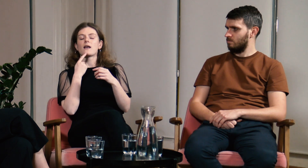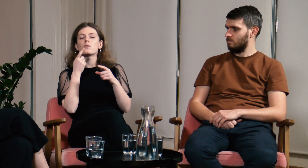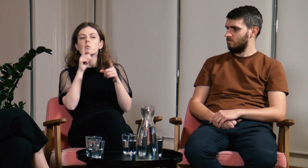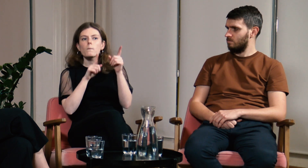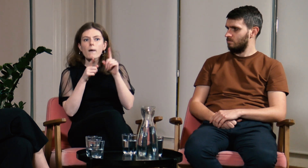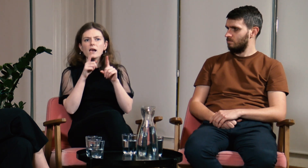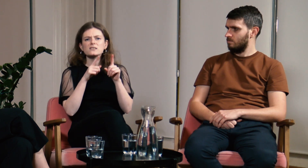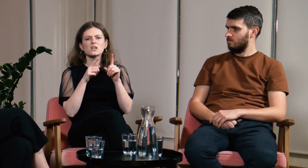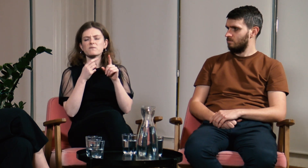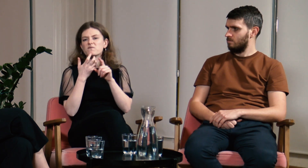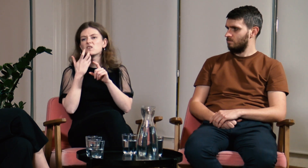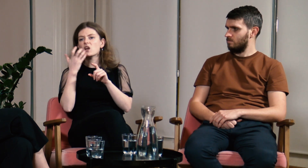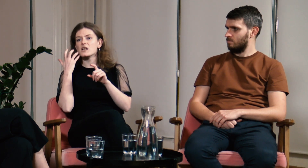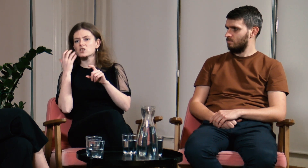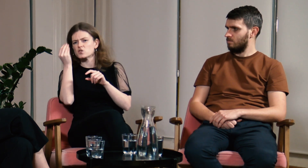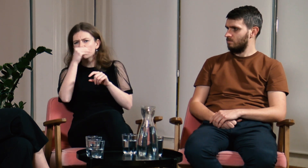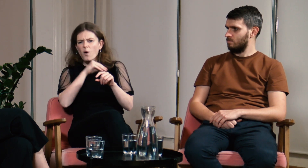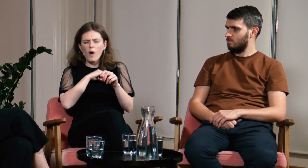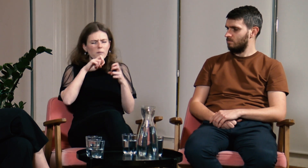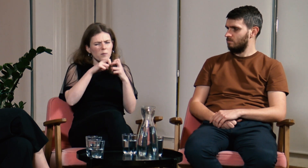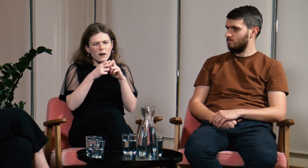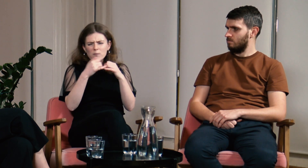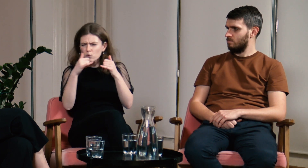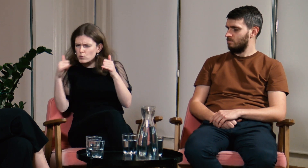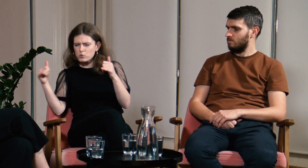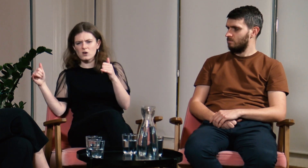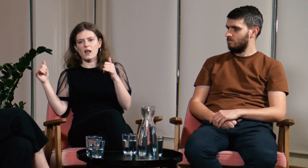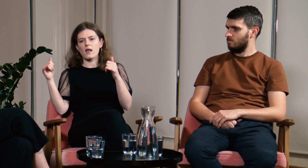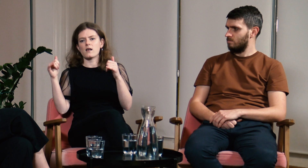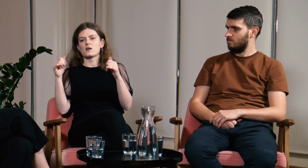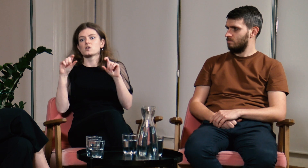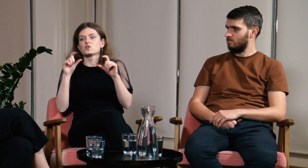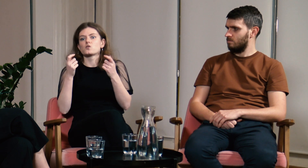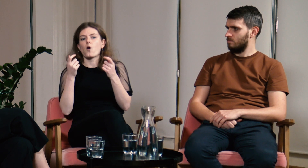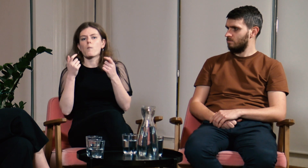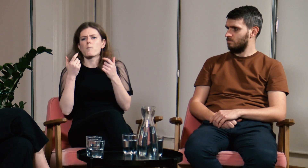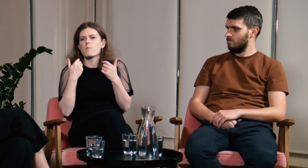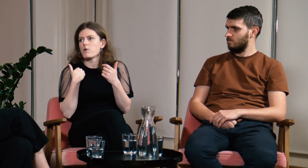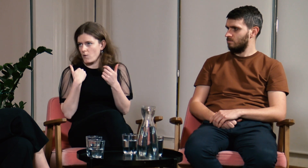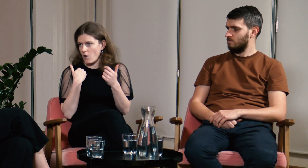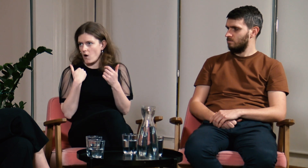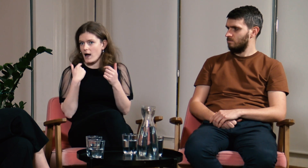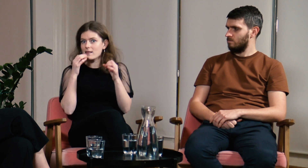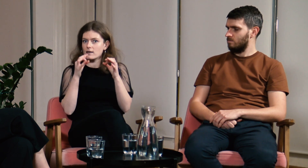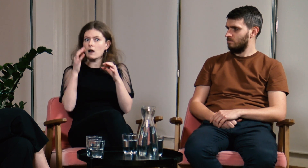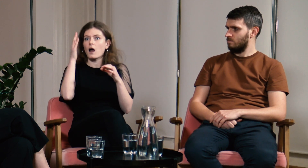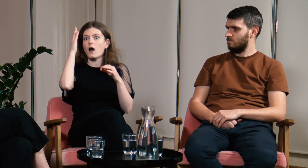Wyjaśniam jakie miałam problemy w szkole i z czego one wynikały.